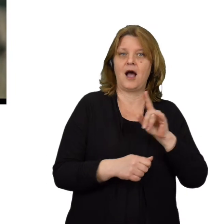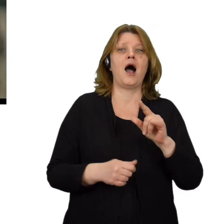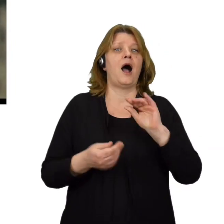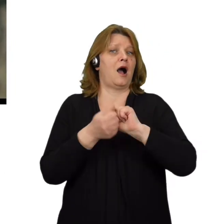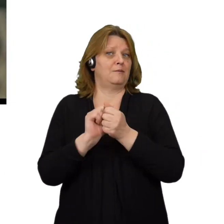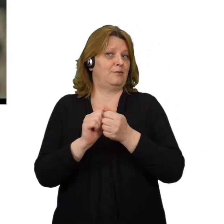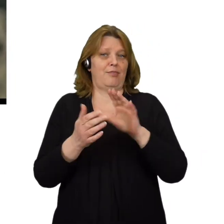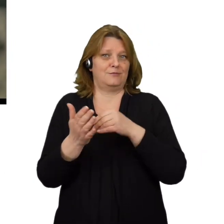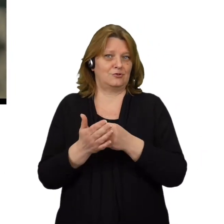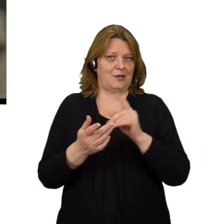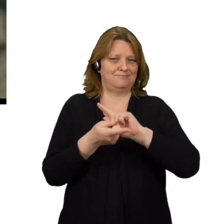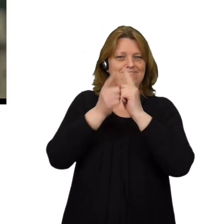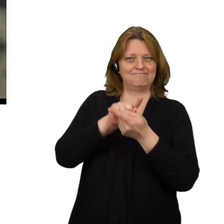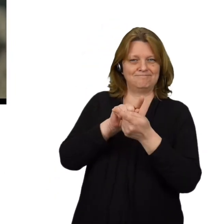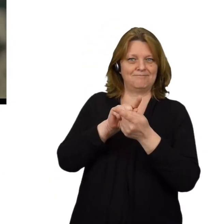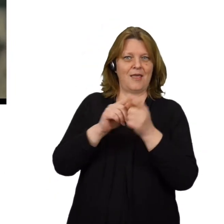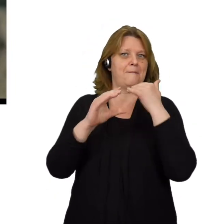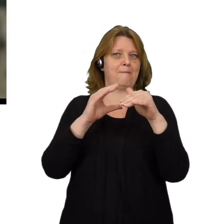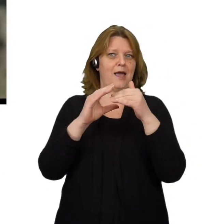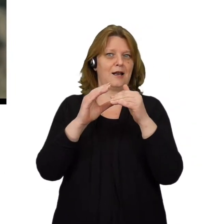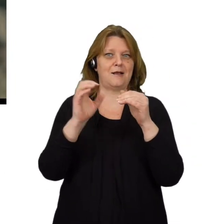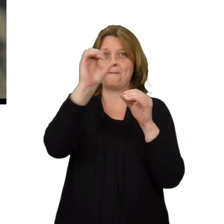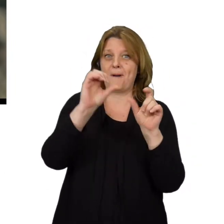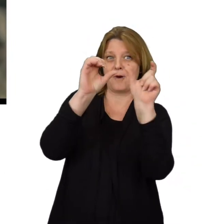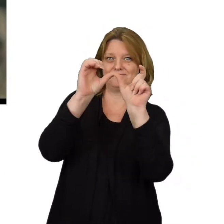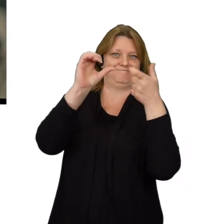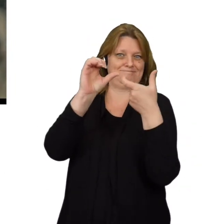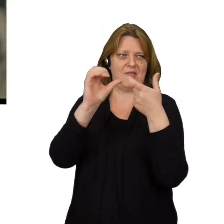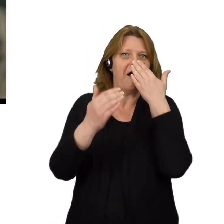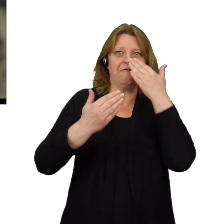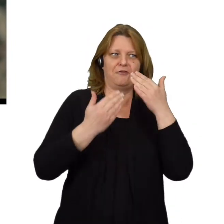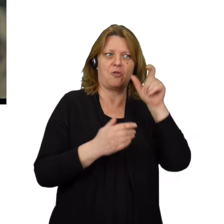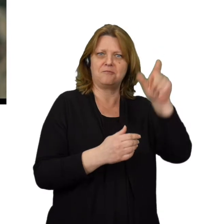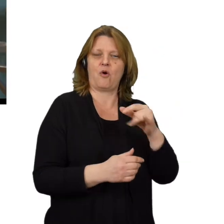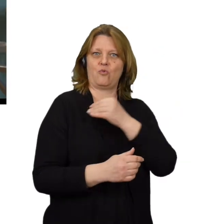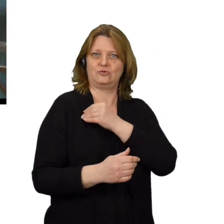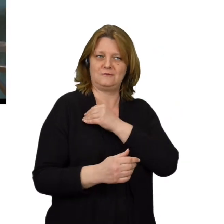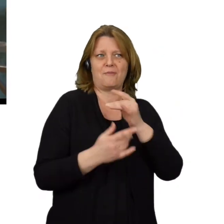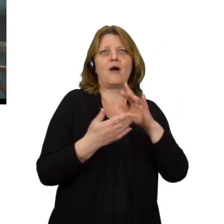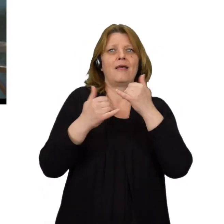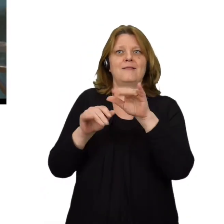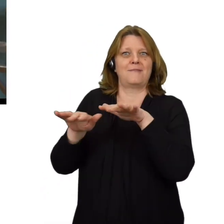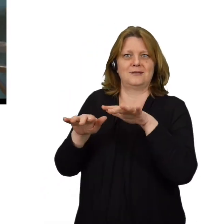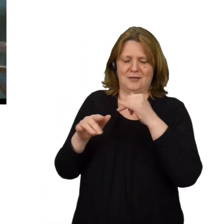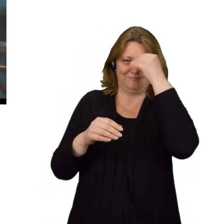Spoofing e-maila, a wiec podrabianie nagłówka e-maila aby wyglądał jakby pochodził od innej osoby lub z innego miejsca niż rzeczywiście